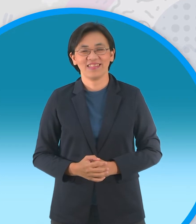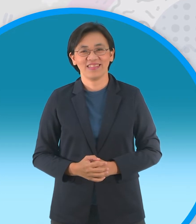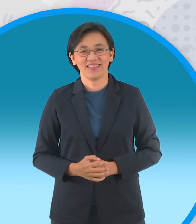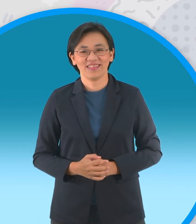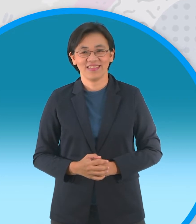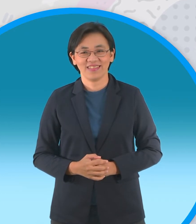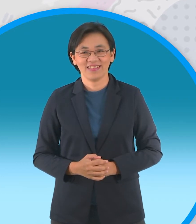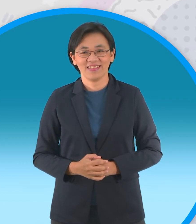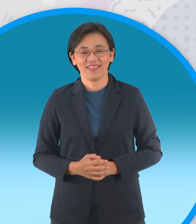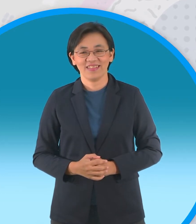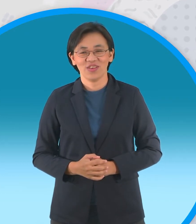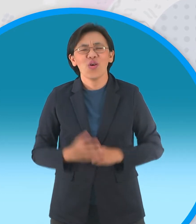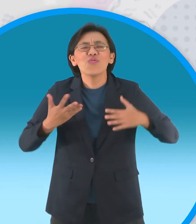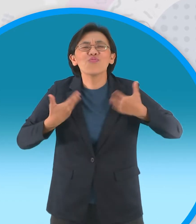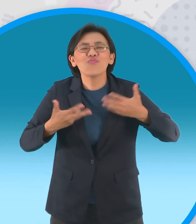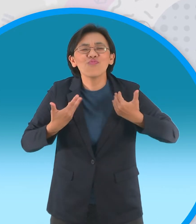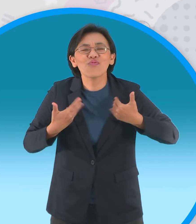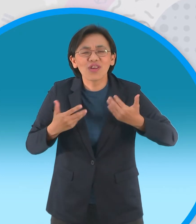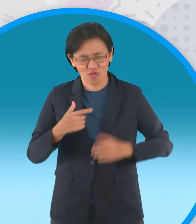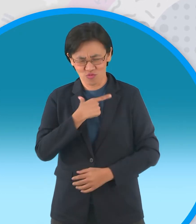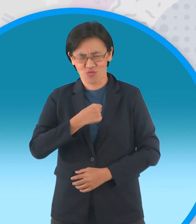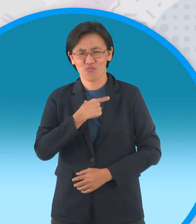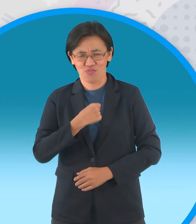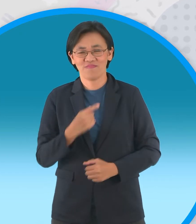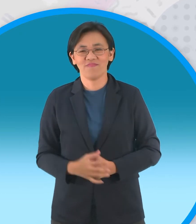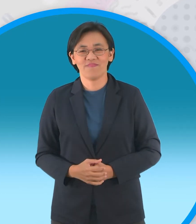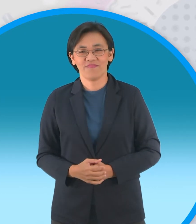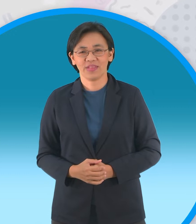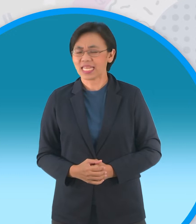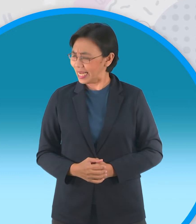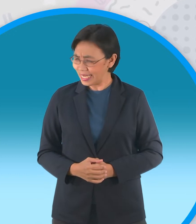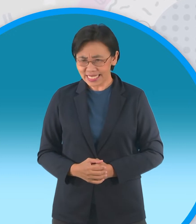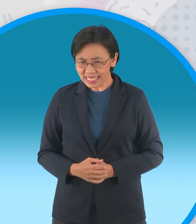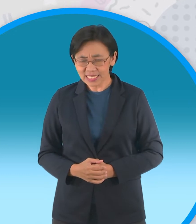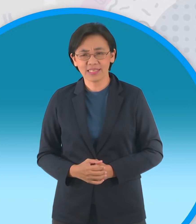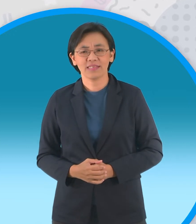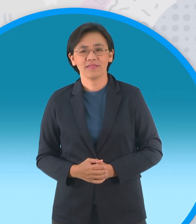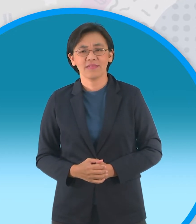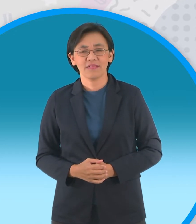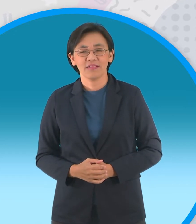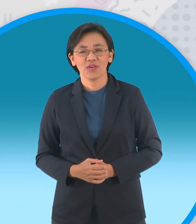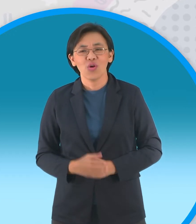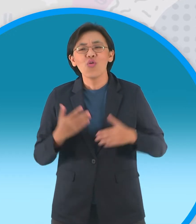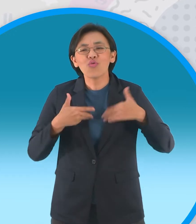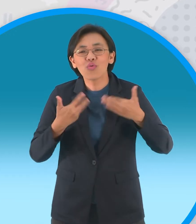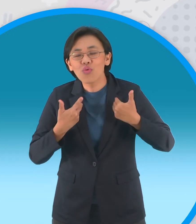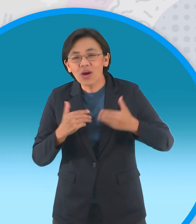หนุกอะหนุกอะเค้าชอบ อย่าพูดอย่างนี้สิพงษ์ ทำไมอ่ะ ไปบอกว่าหนุกๆเดี๋ยวน้องๆ